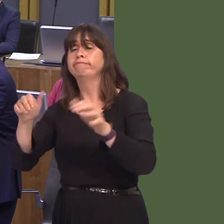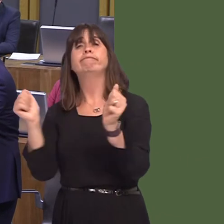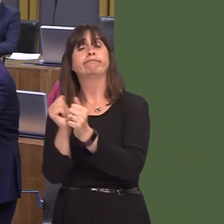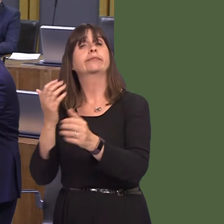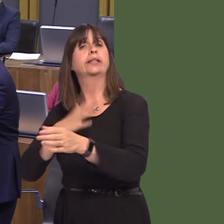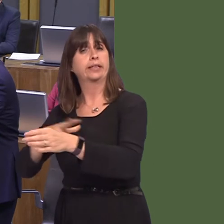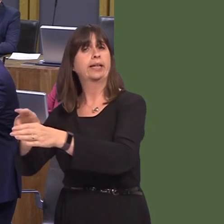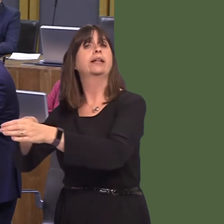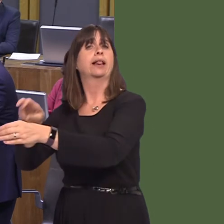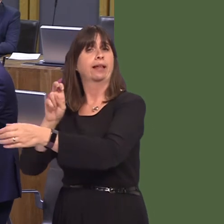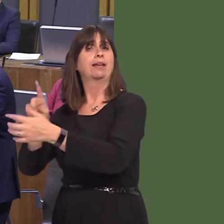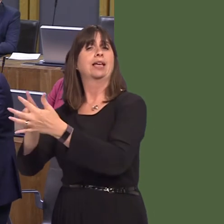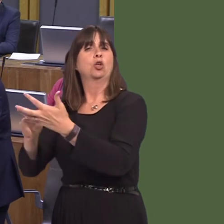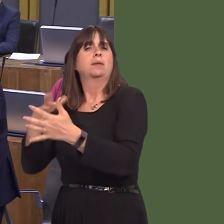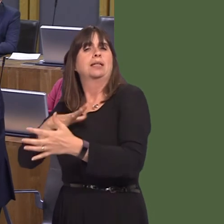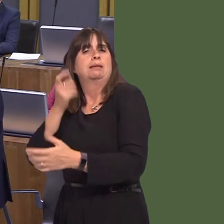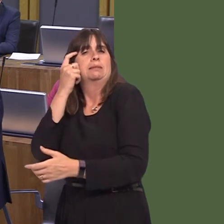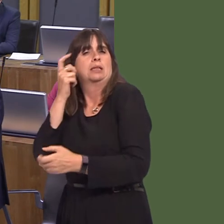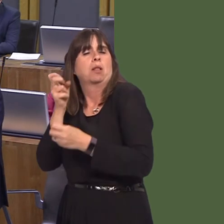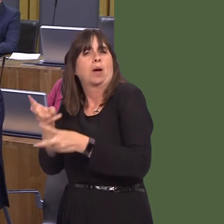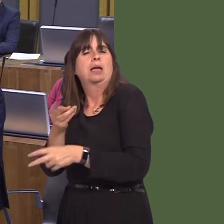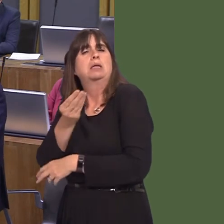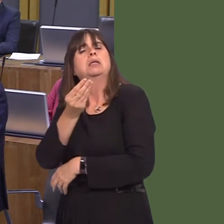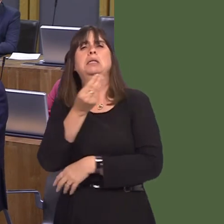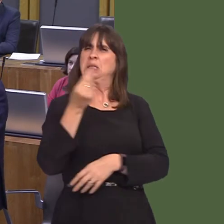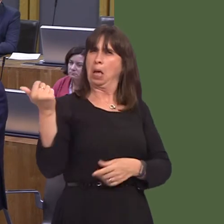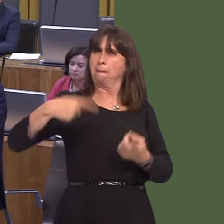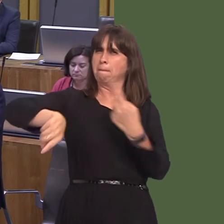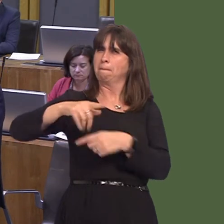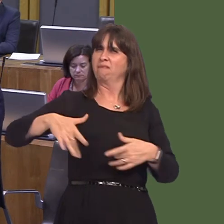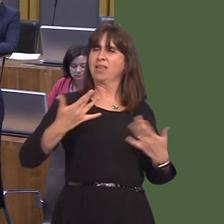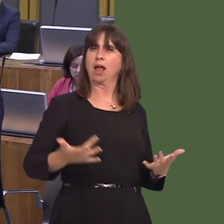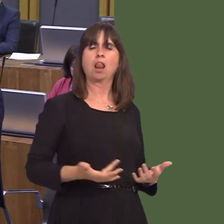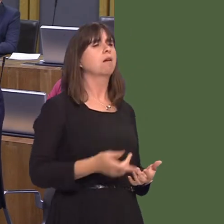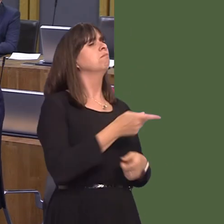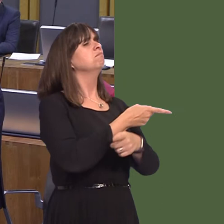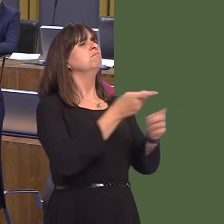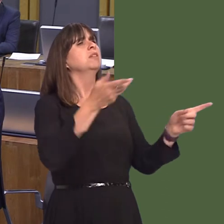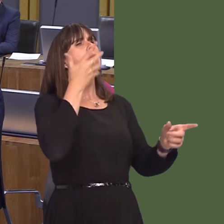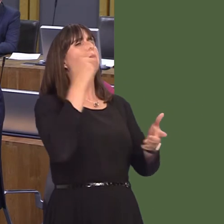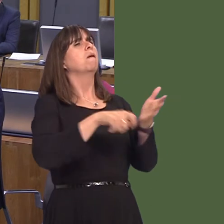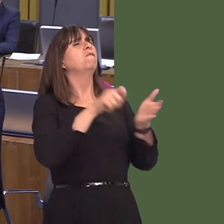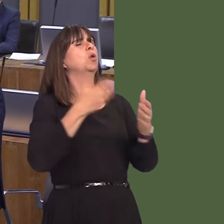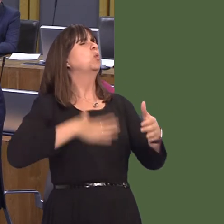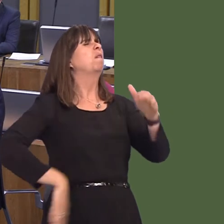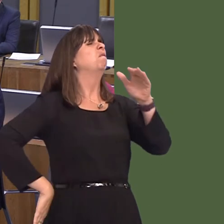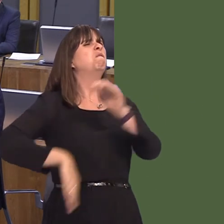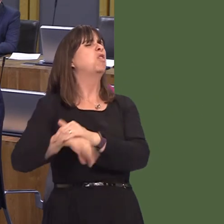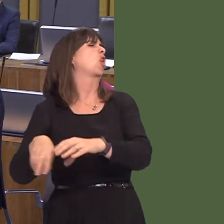be done in the most sensible way possible. There are those who support Brexit who say, 'People voted in the referendum for the hardest Brexit possible.' That's not what the elections